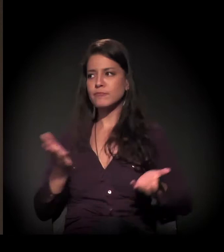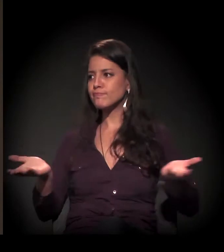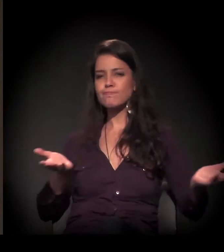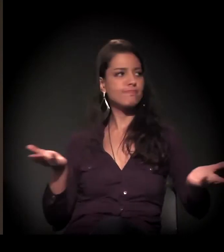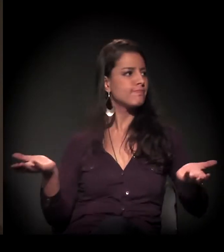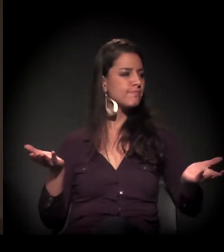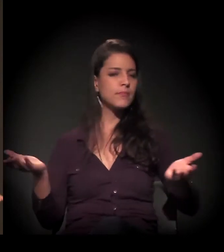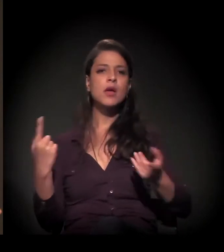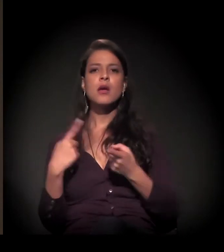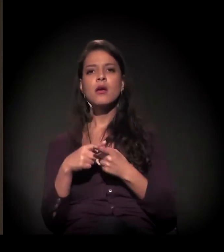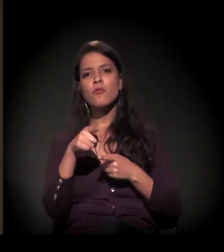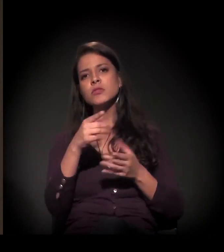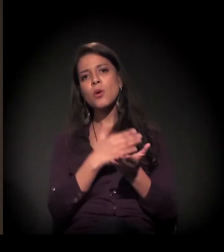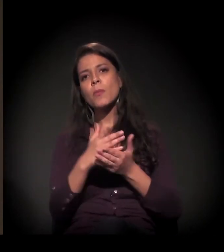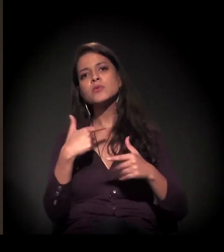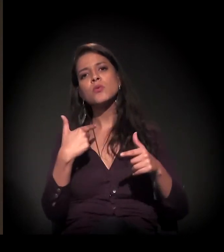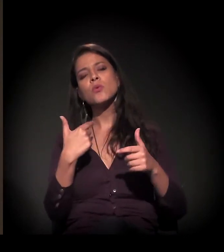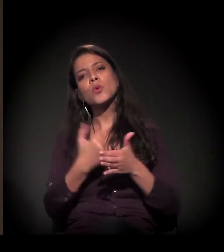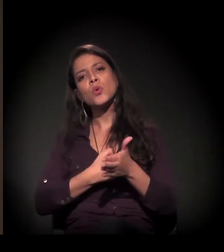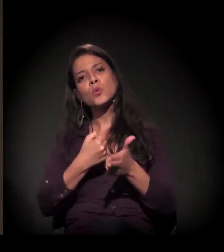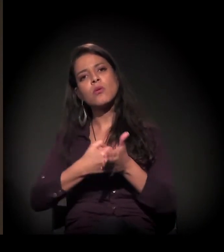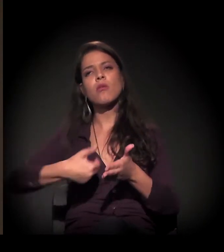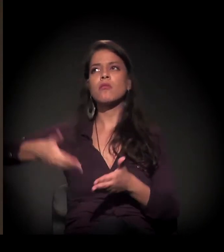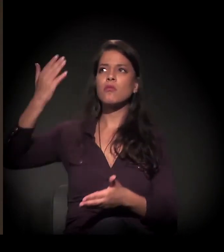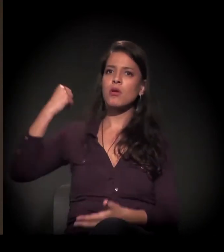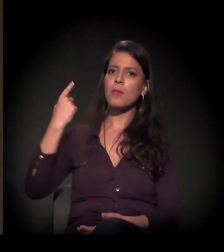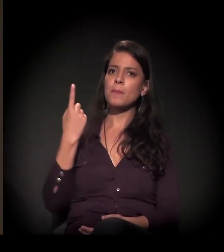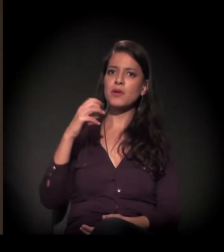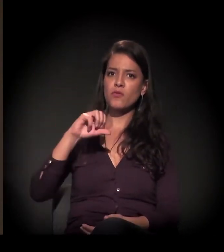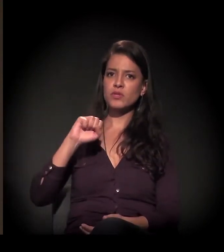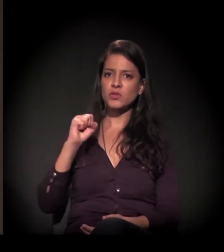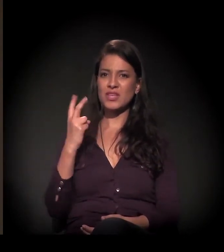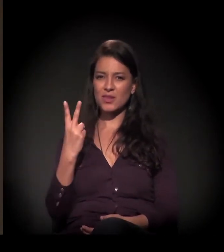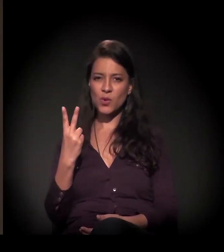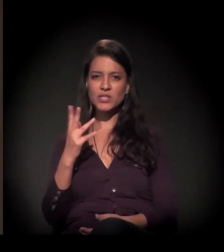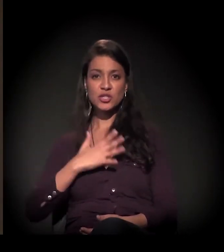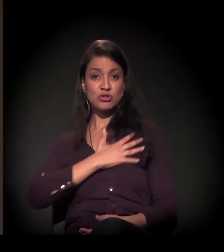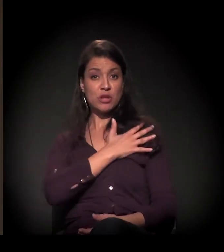porque você começou a sua luta em 1982, no final da ditadura.